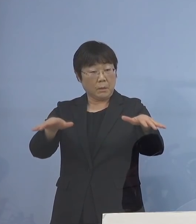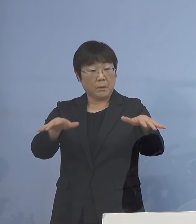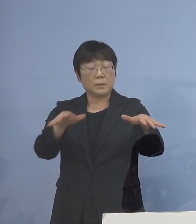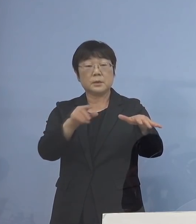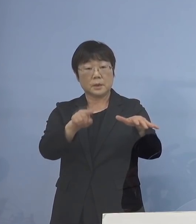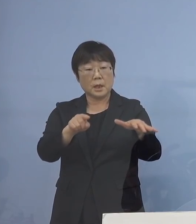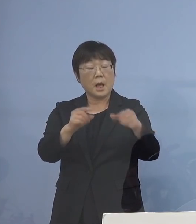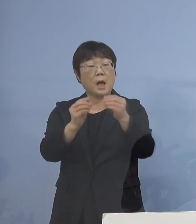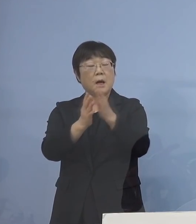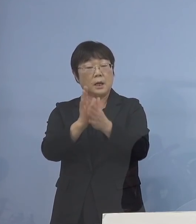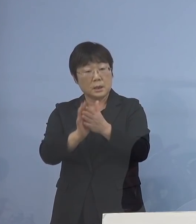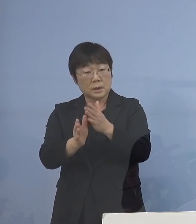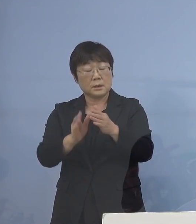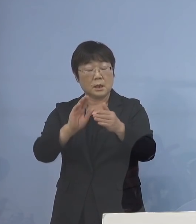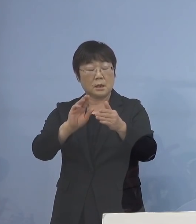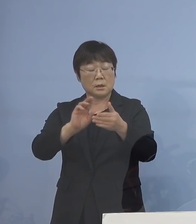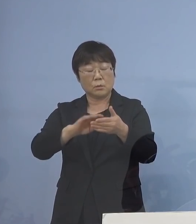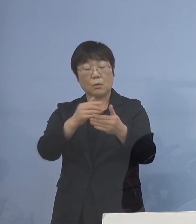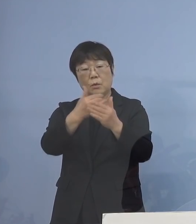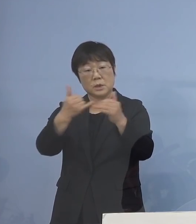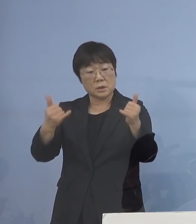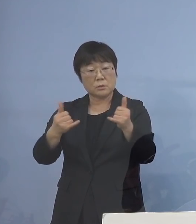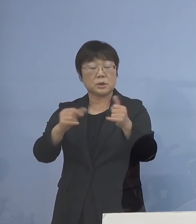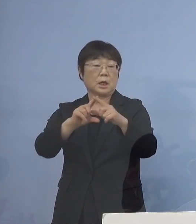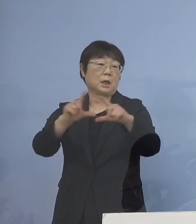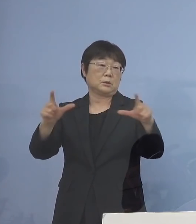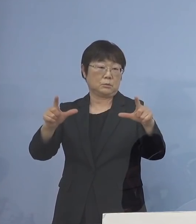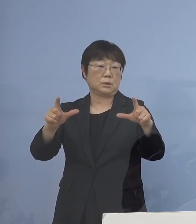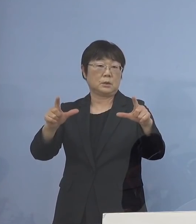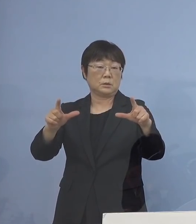また新たな濃厚接触者が増える なんてこともありますので